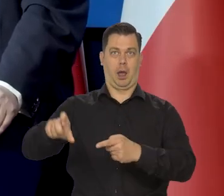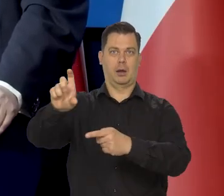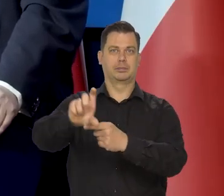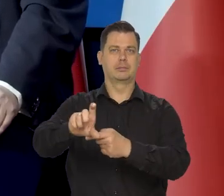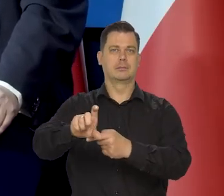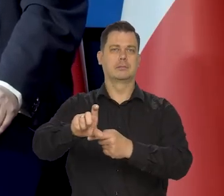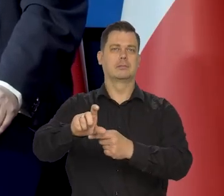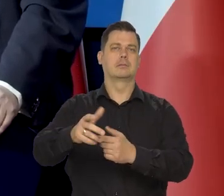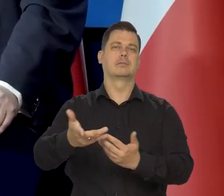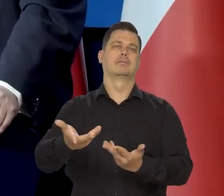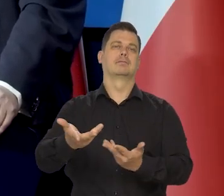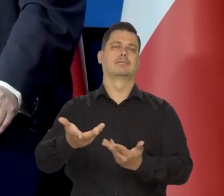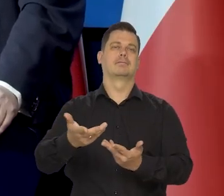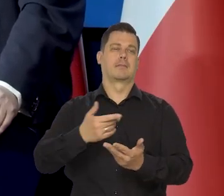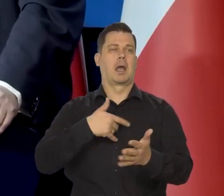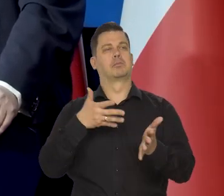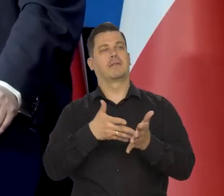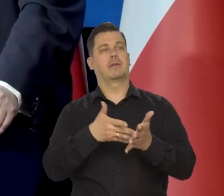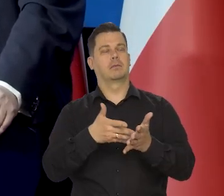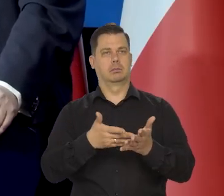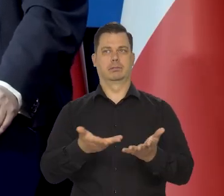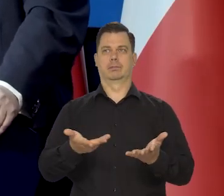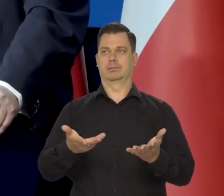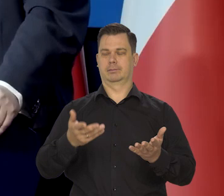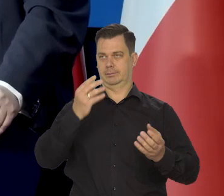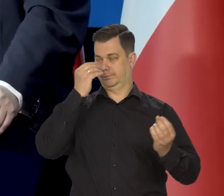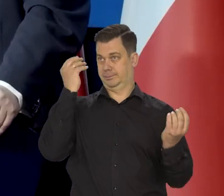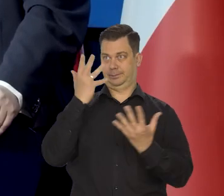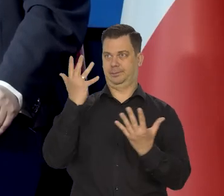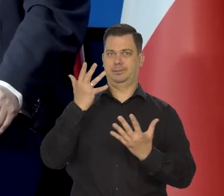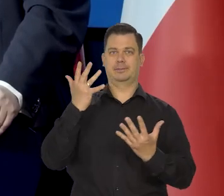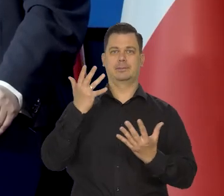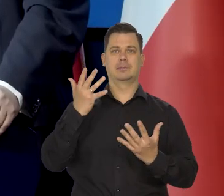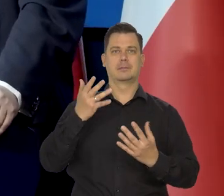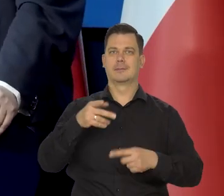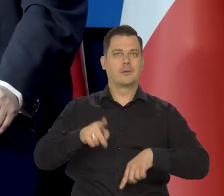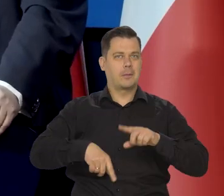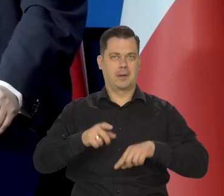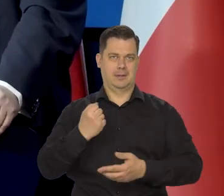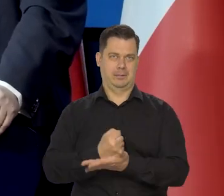i te przewidywanie się okazały całkowicie nietrafne. No to jest przecież normalne,